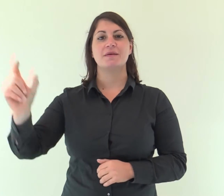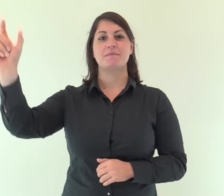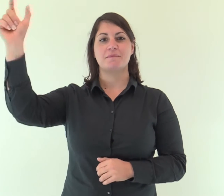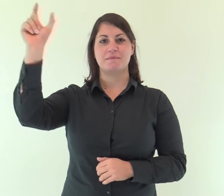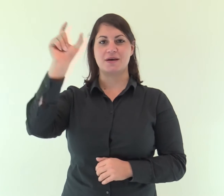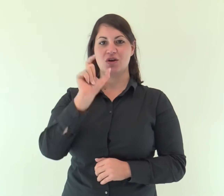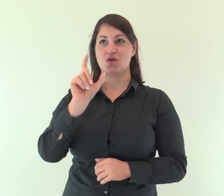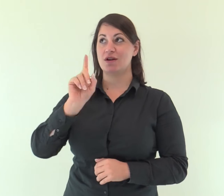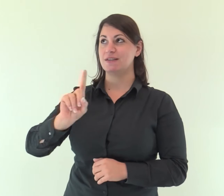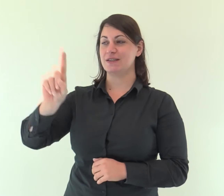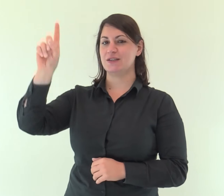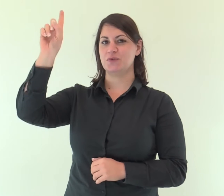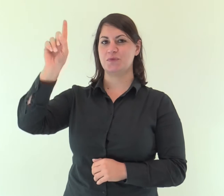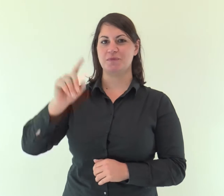Parola di Dio.